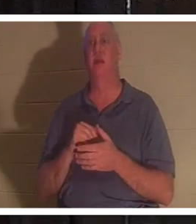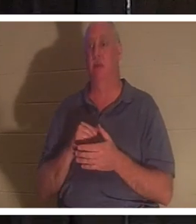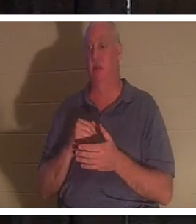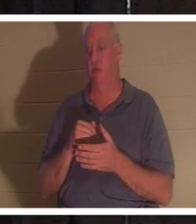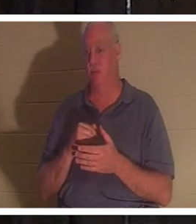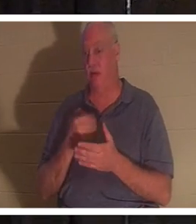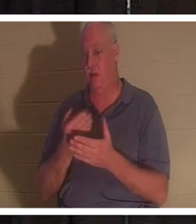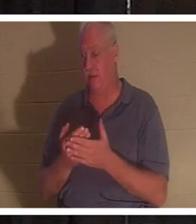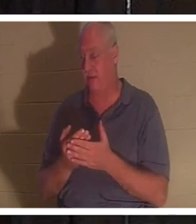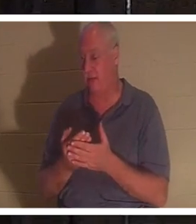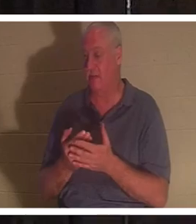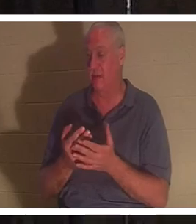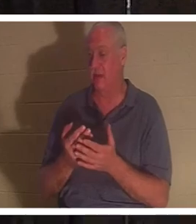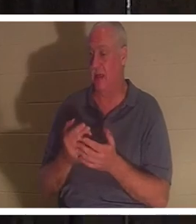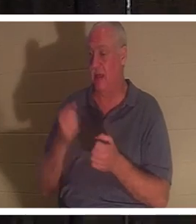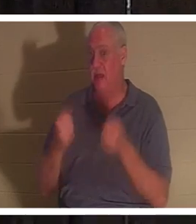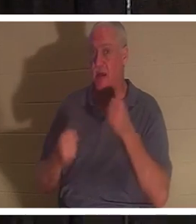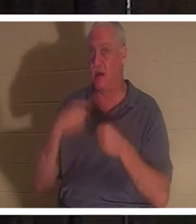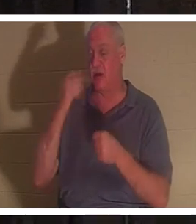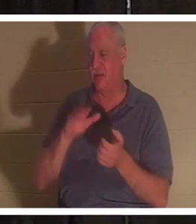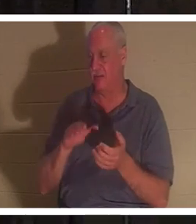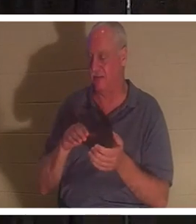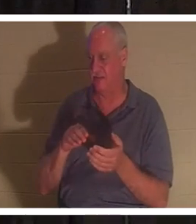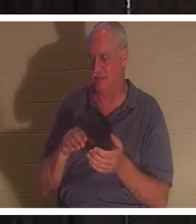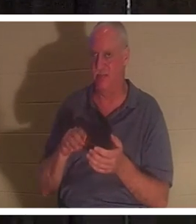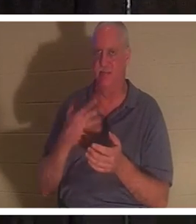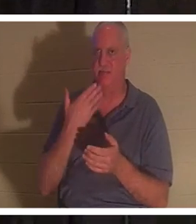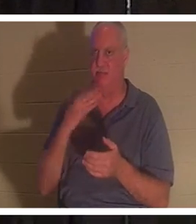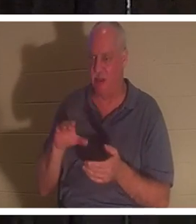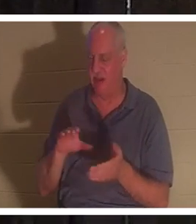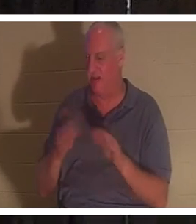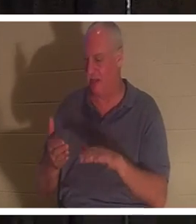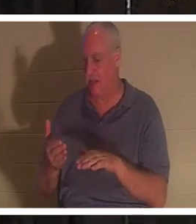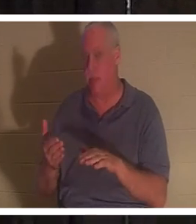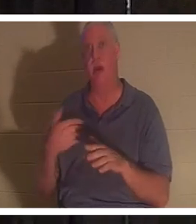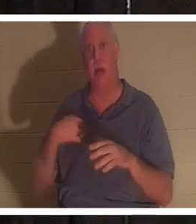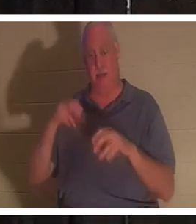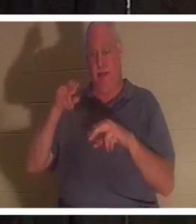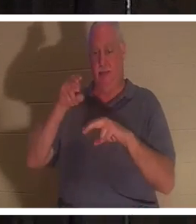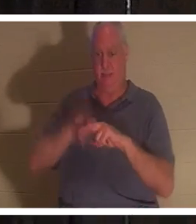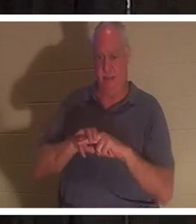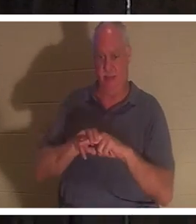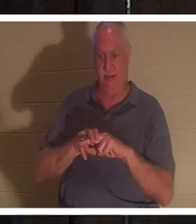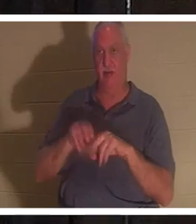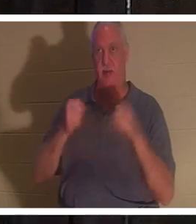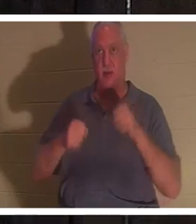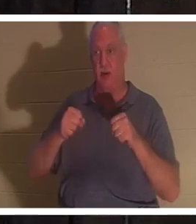мертвой, как дверной гвоздь. Я сажусь в эту машину и включаю этот ключ. Я ставлю ноги за педали и